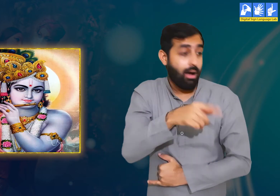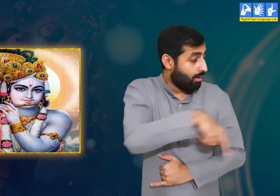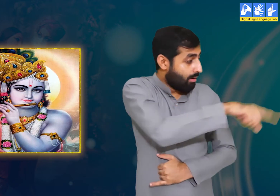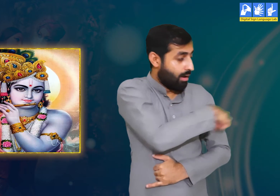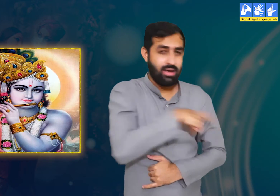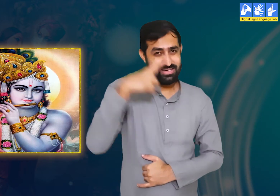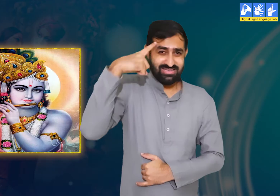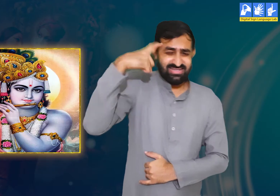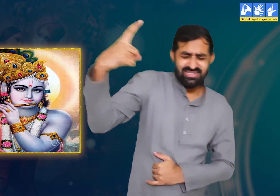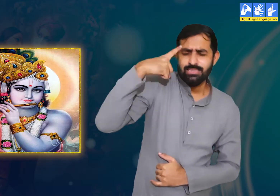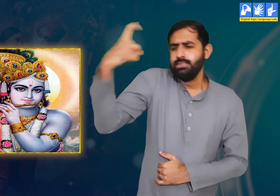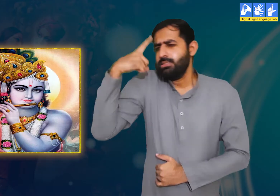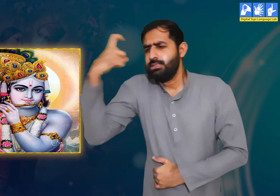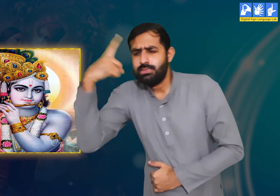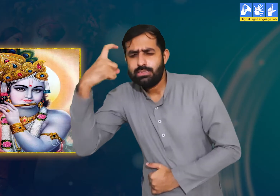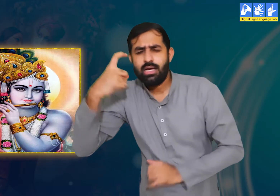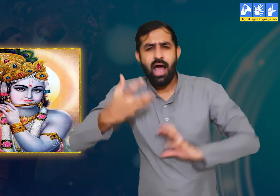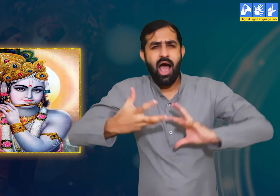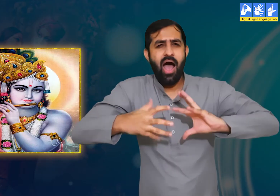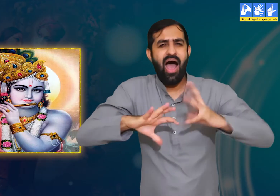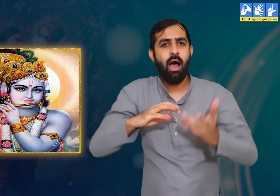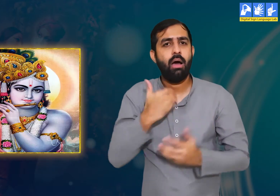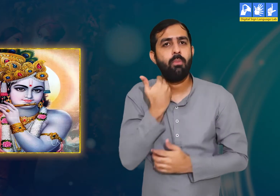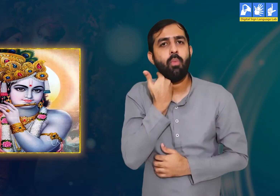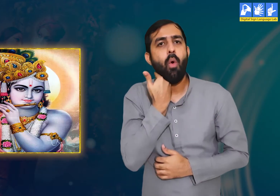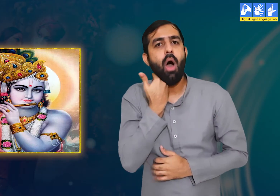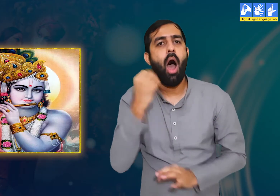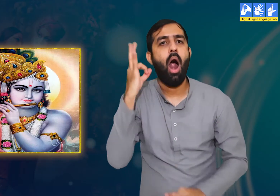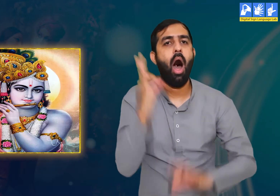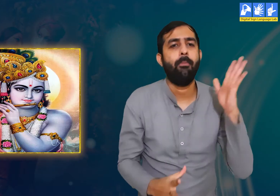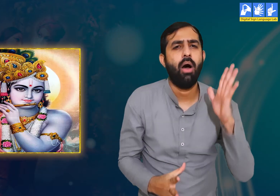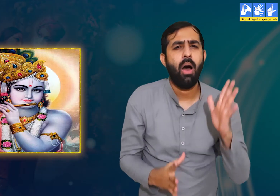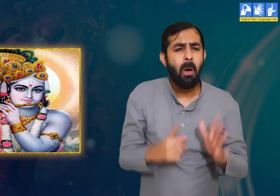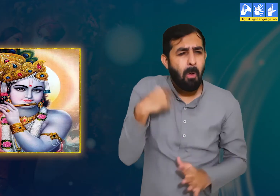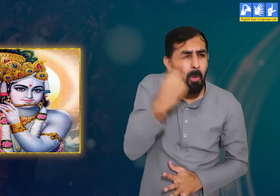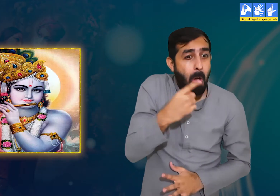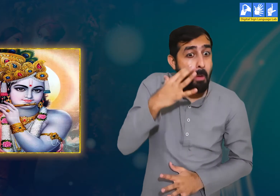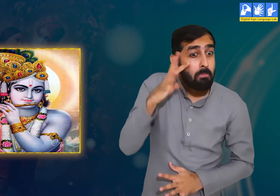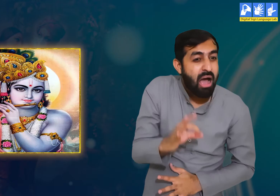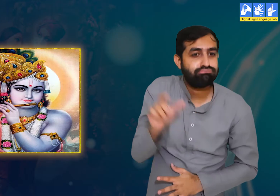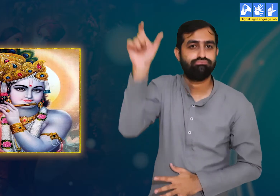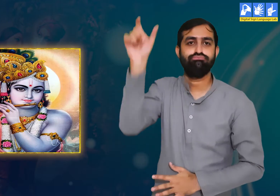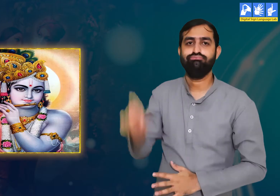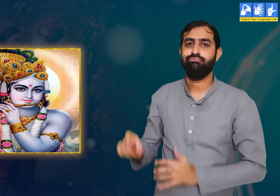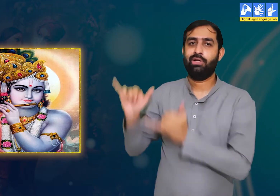वे कहती है कि हमें श्री कृष्ण के प्रेम का रोग लग चुका हैं।